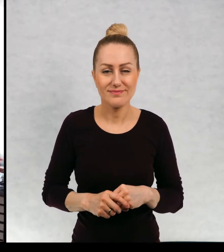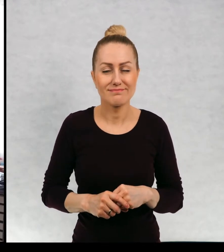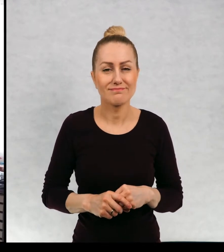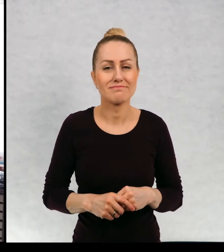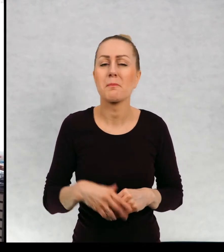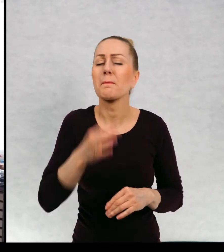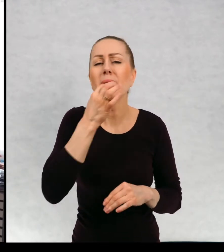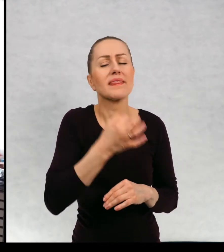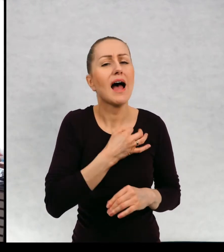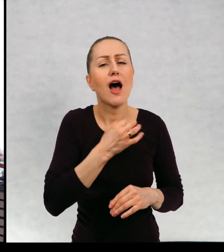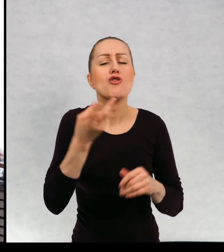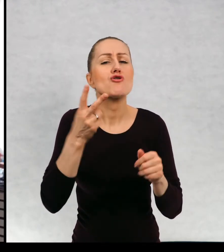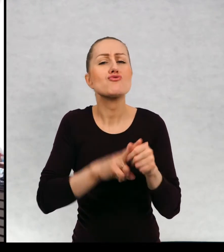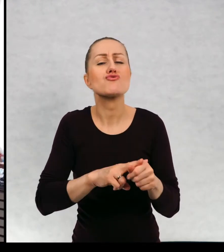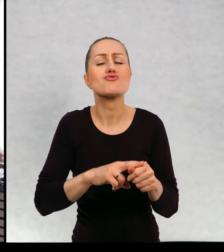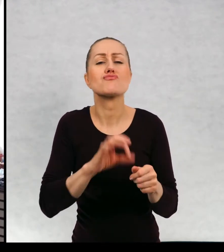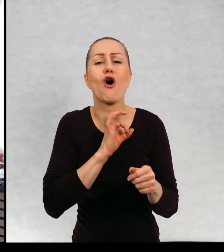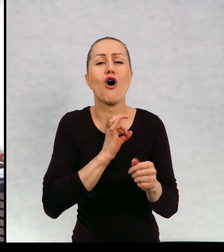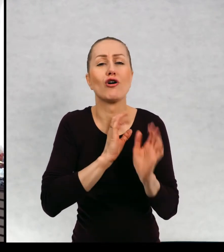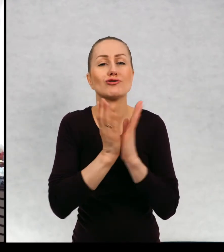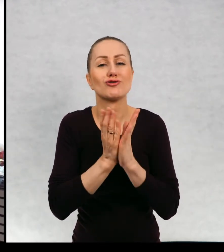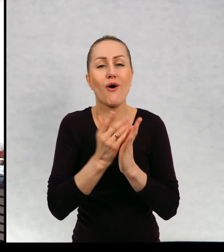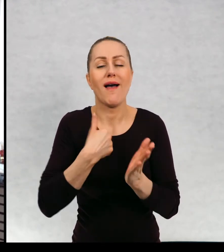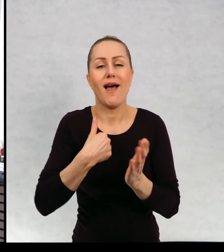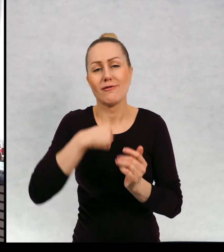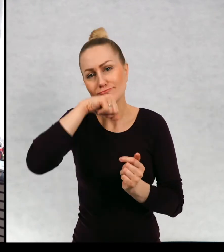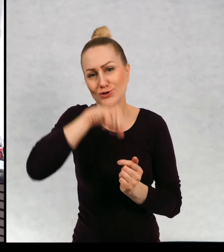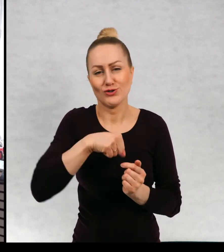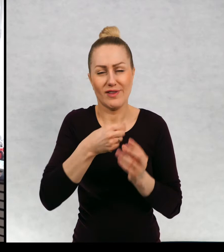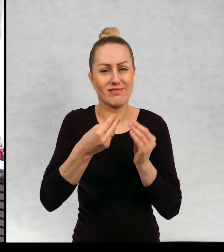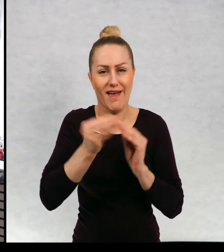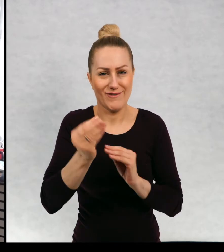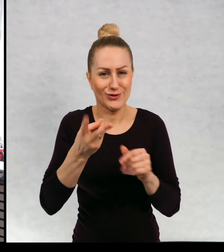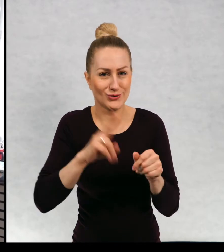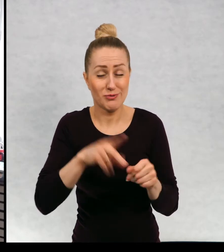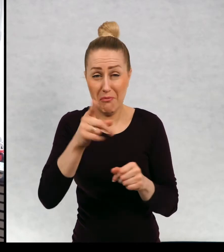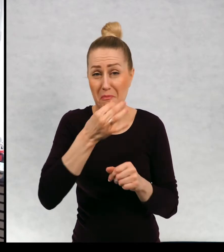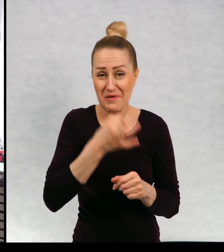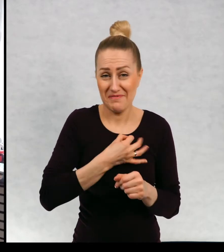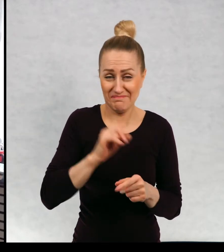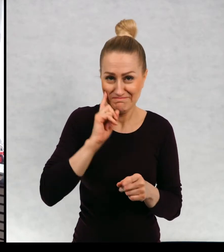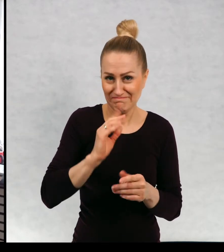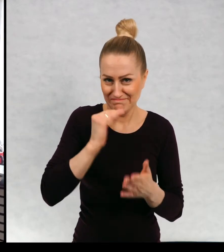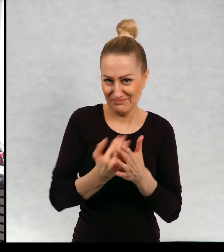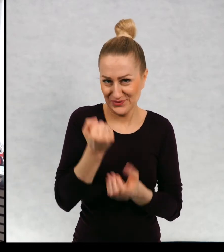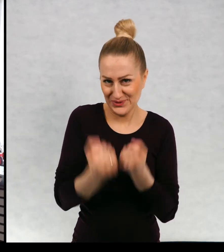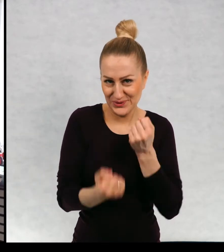Którą swoją książkę lubi Pani najbardziej? To jest bardzo trudne pytanie, ponieważ jak się